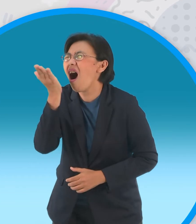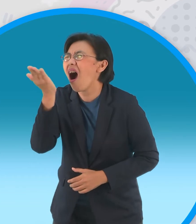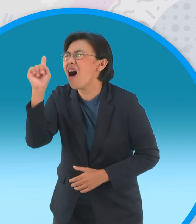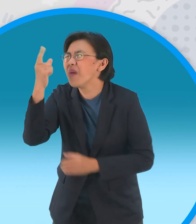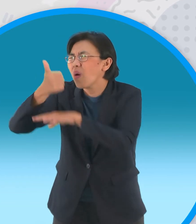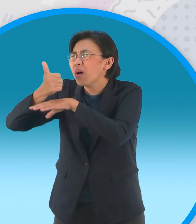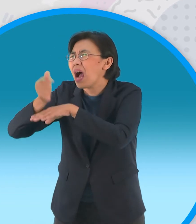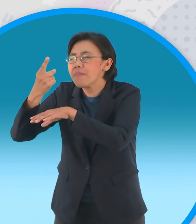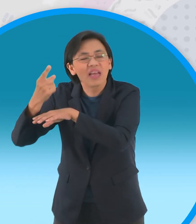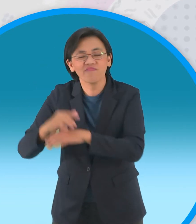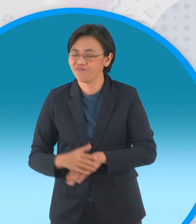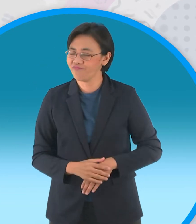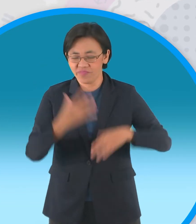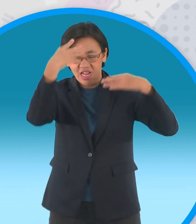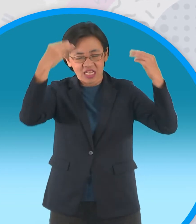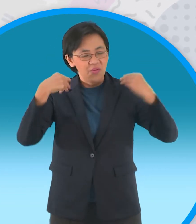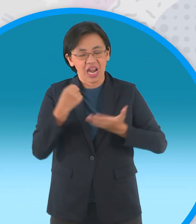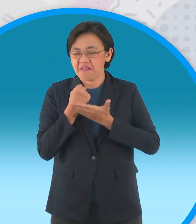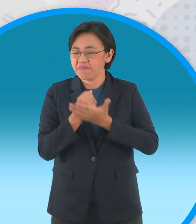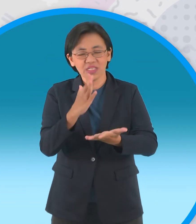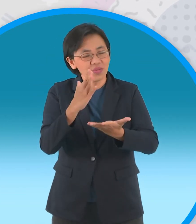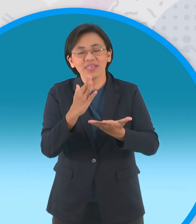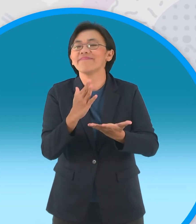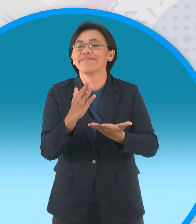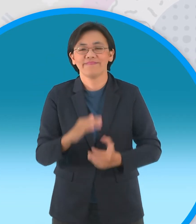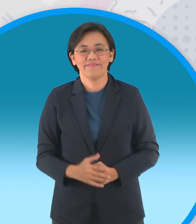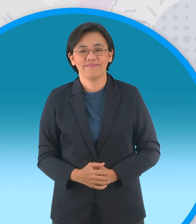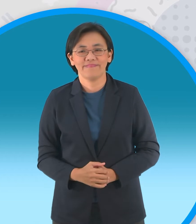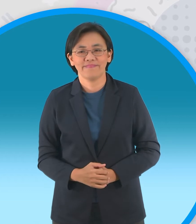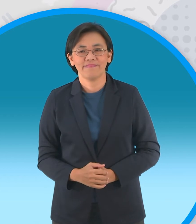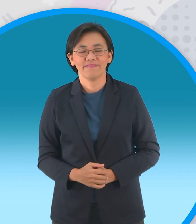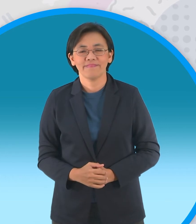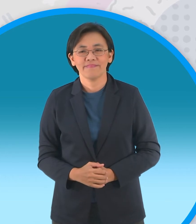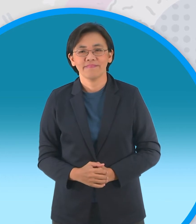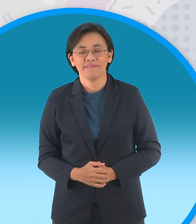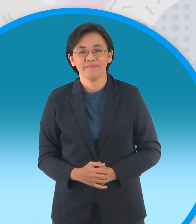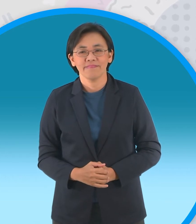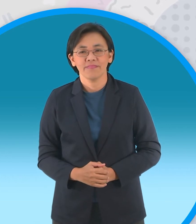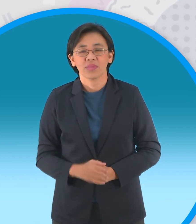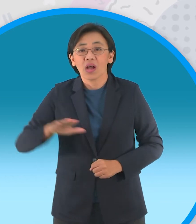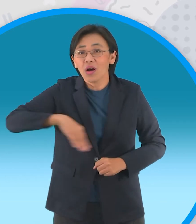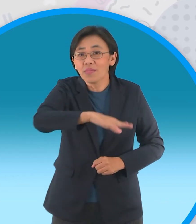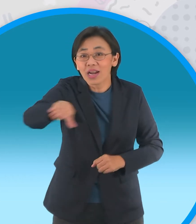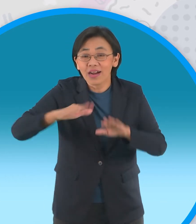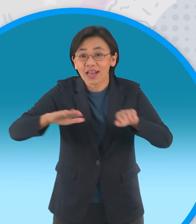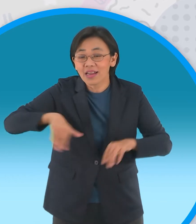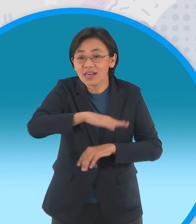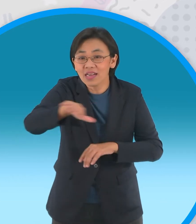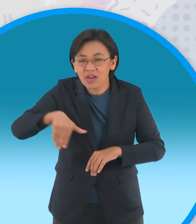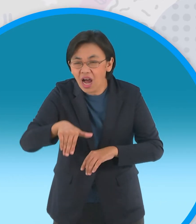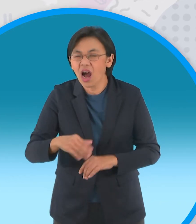แต่ก็ไม่ได้รับความช่วยเหลือจาก เทวดาอีกเลยครับคุณหนูครับการไม่รู้จักพอ